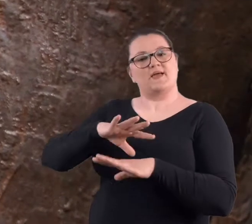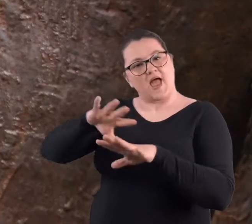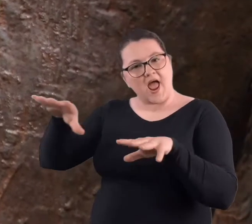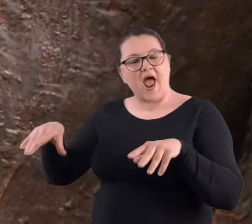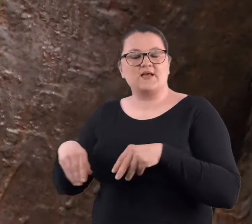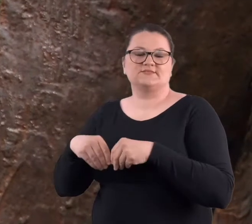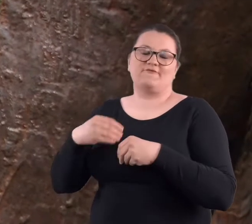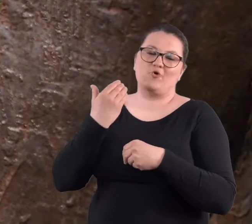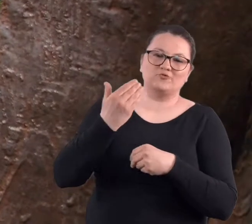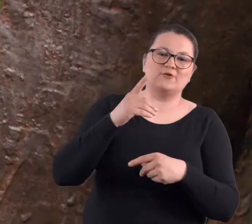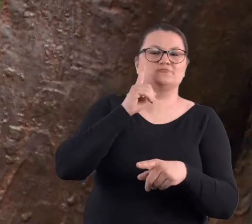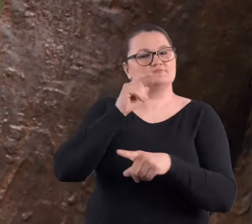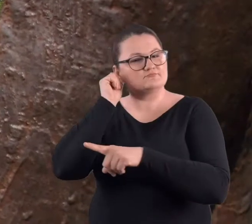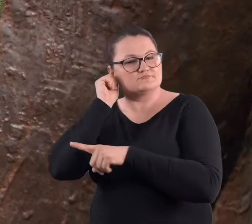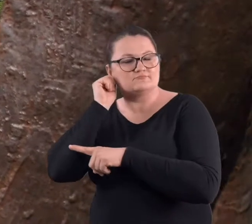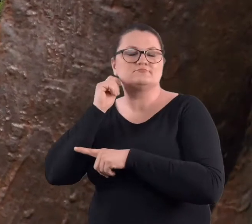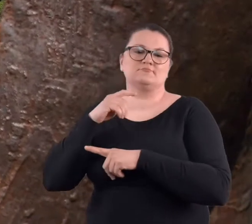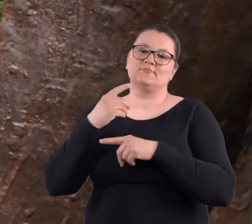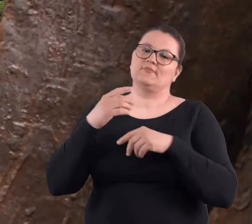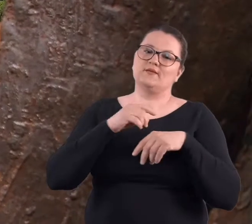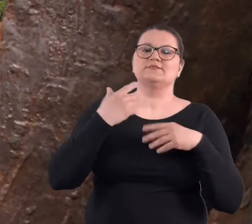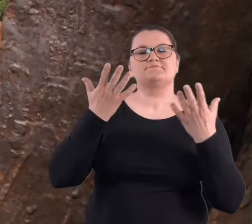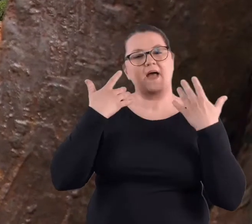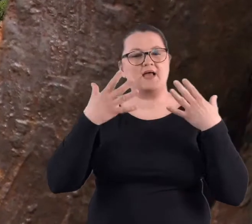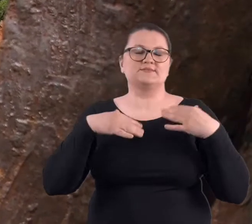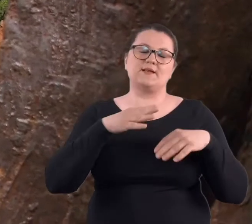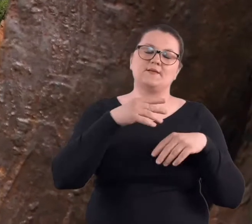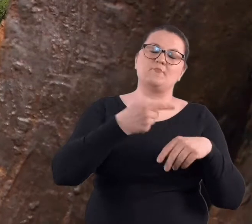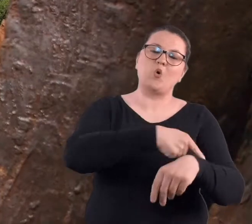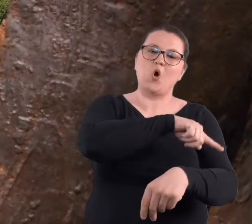wolontariuszami po Poznaniu pokazuje im ciekawe miejsca.